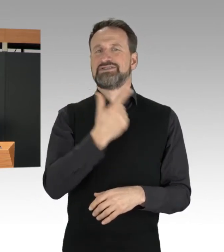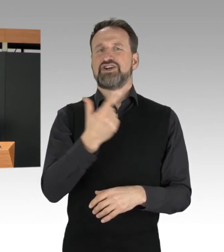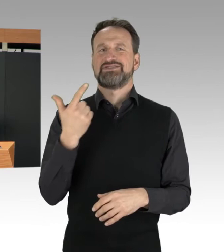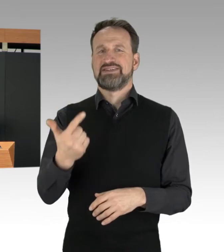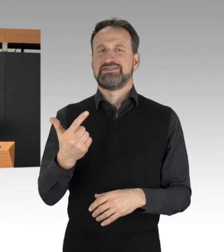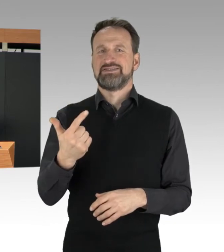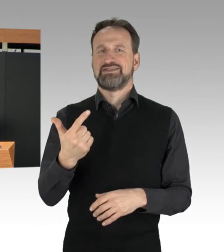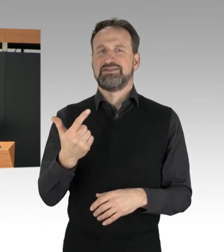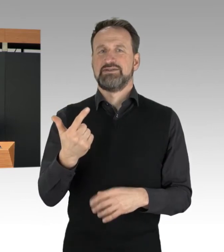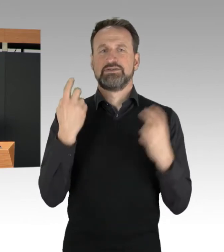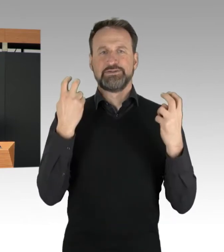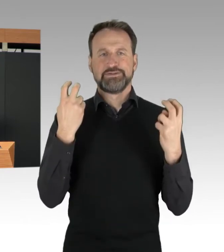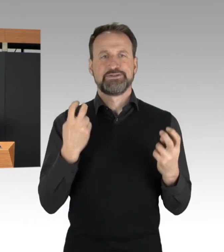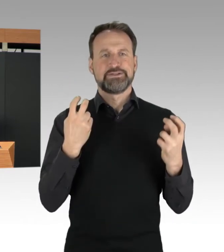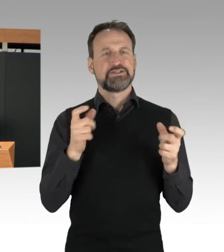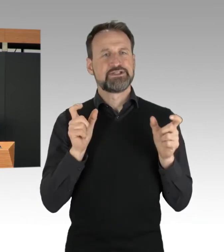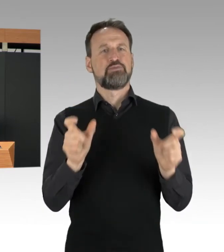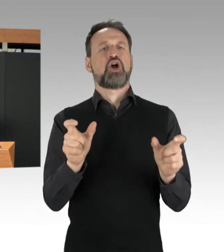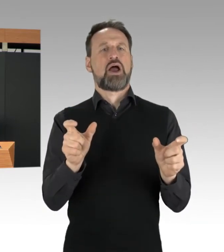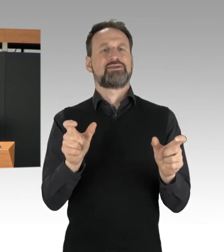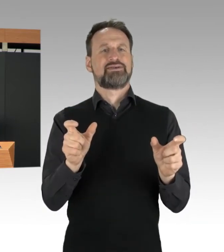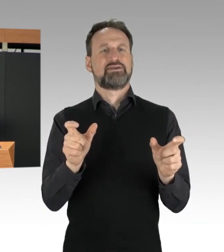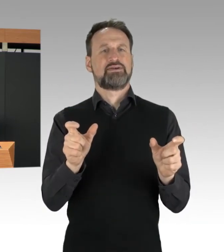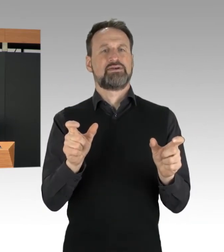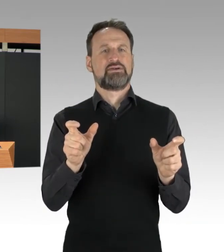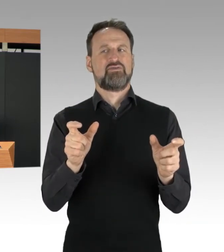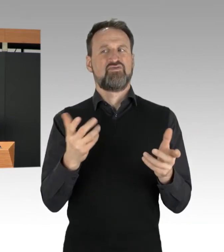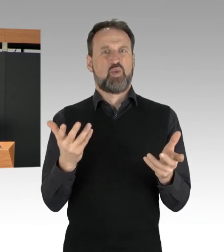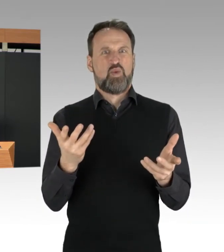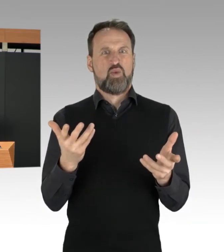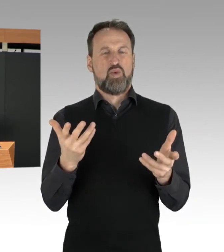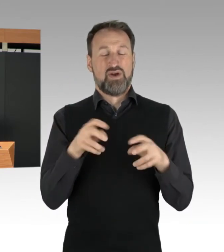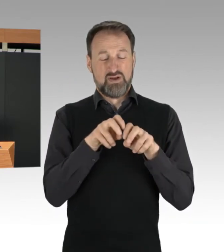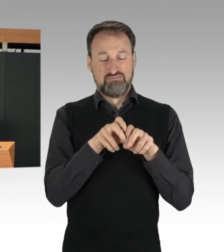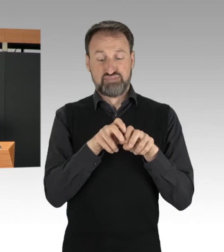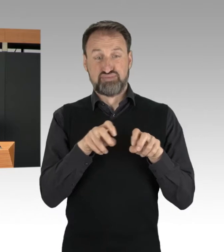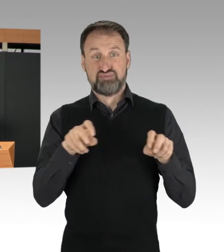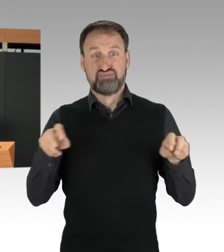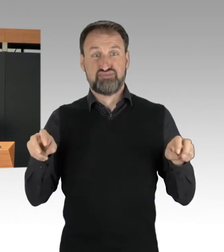Sitzblockaden in Fahrbahnbreite durchführen